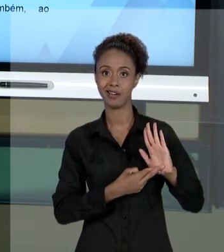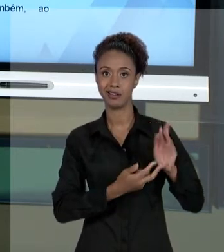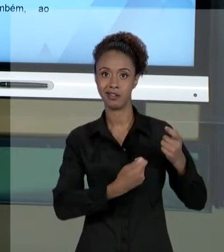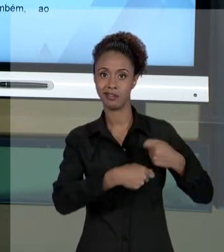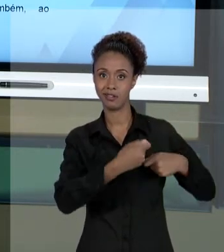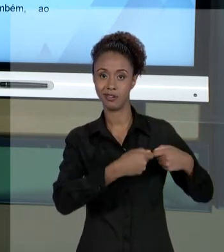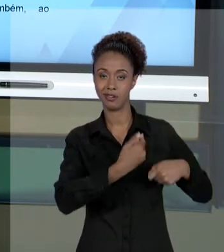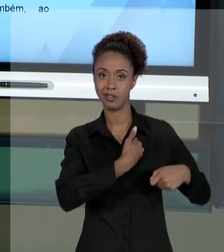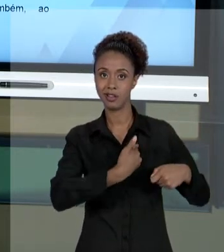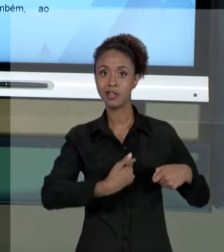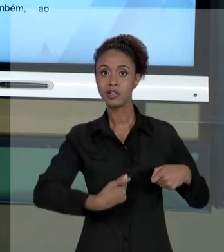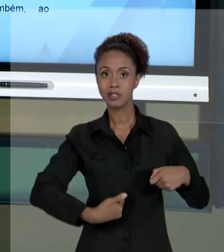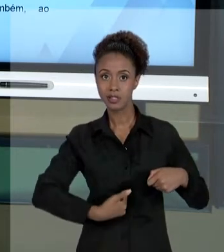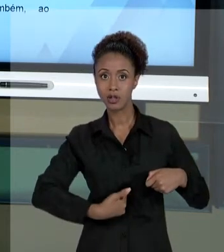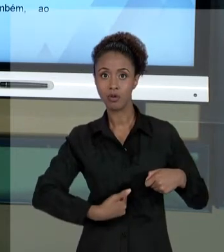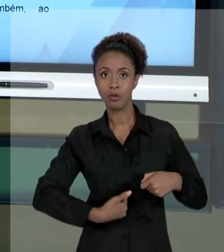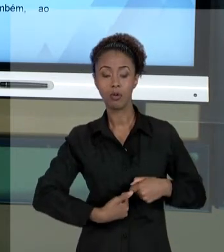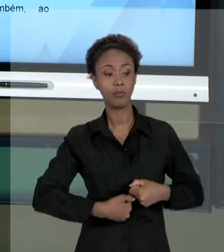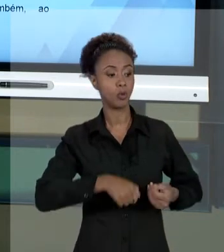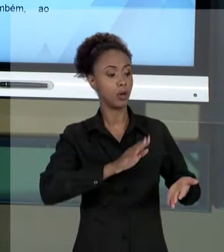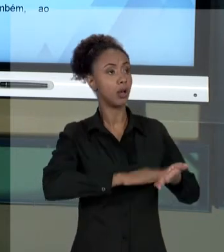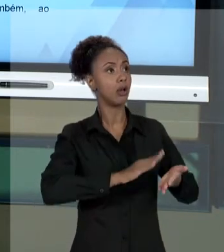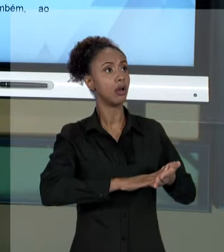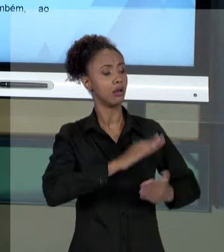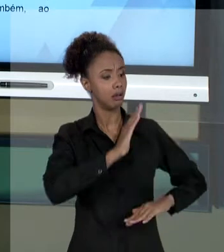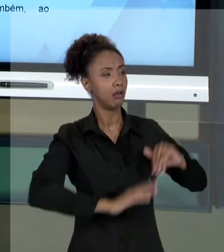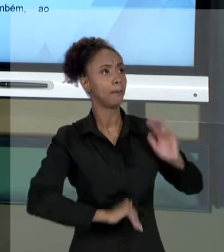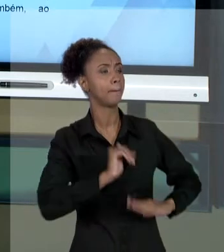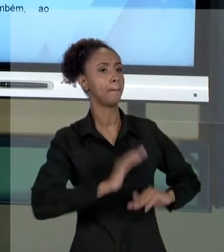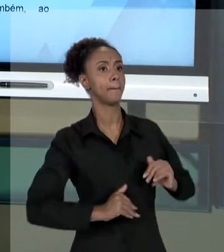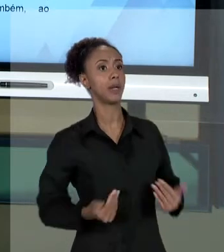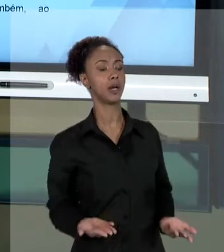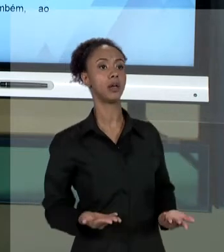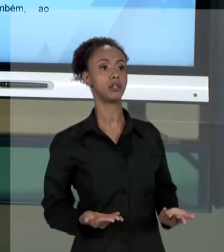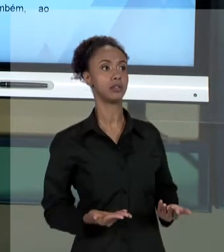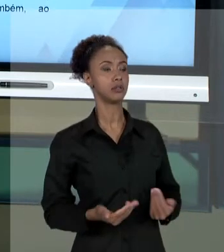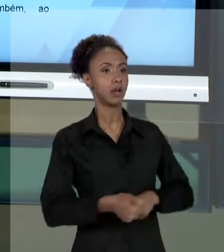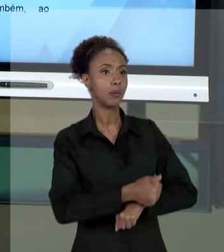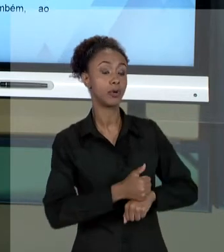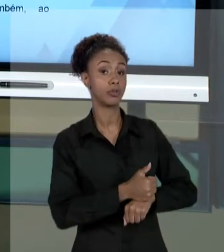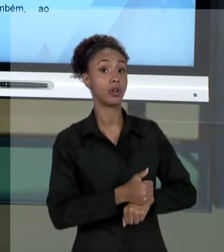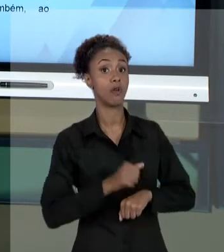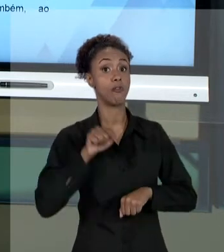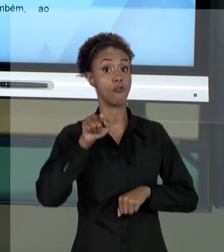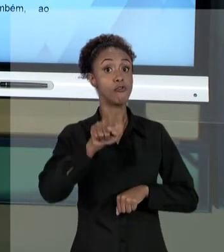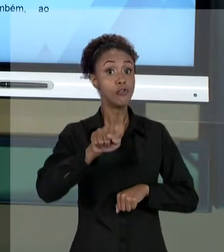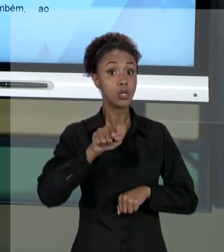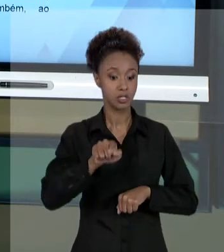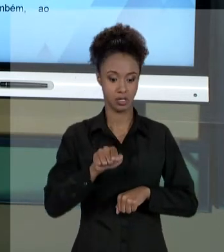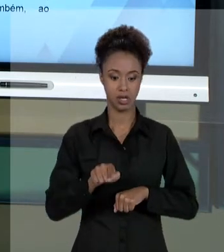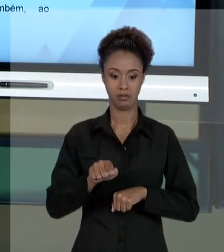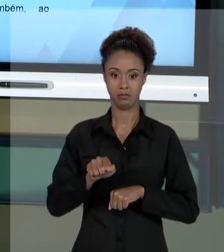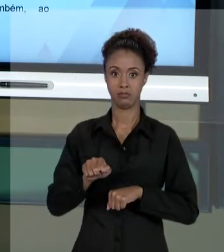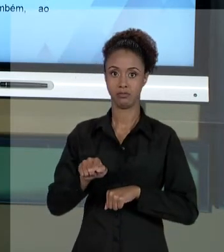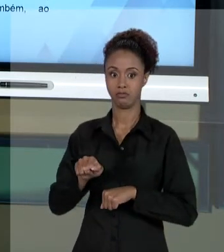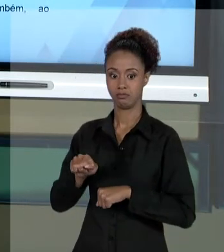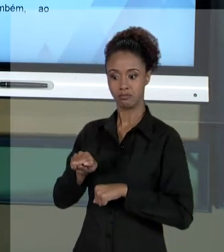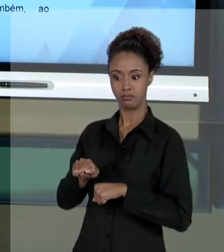PÚBLICO PARA SE PROTEGER - ESSA É DIFERENÇA DO OLHAR - VOCÊ COMO GESTOR PÚBLICO, AO CUMPRIR,